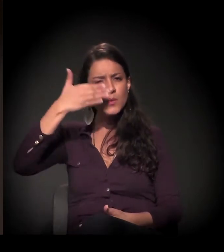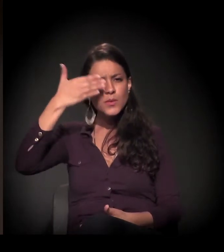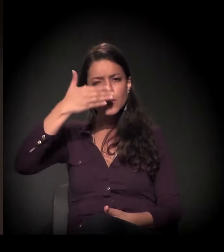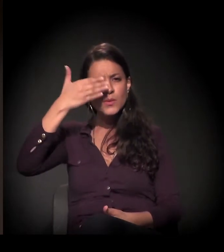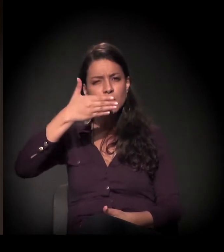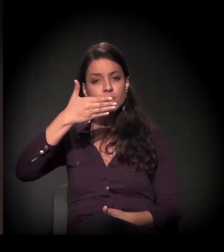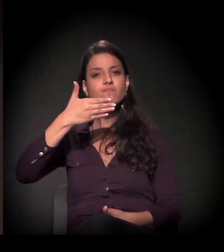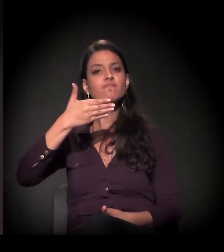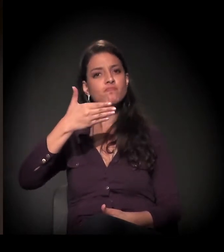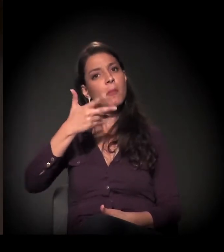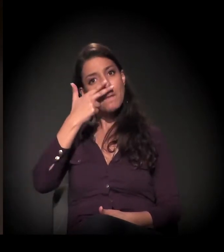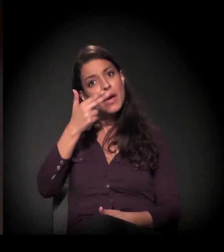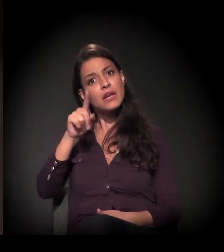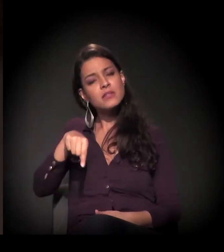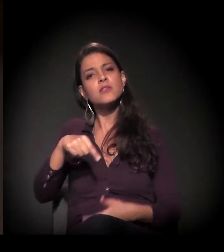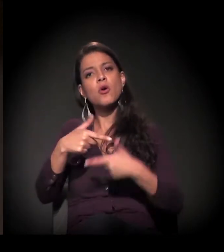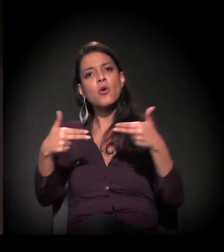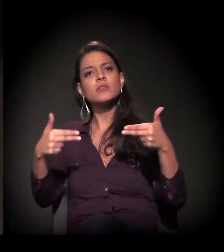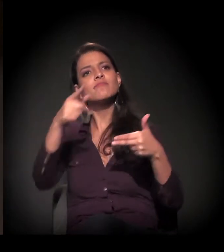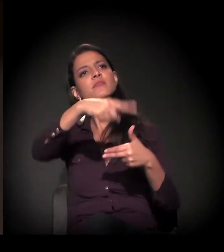acho que ela se expressa mais pelas coisas que a sociedade